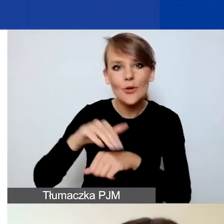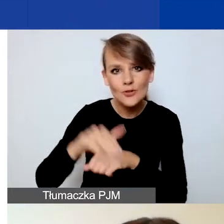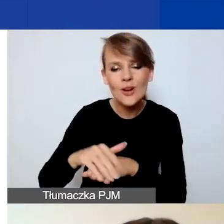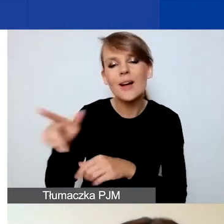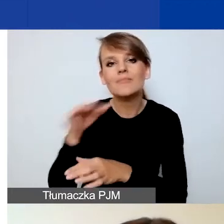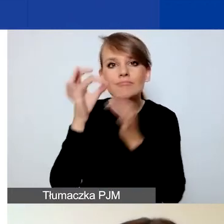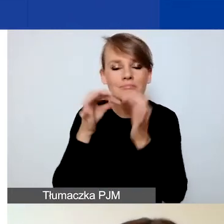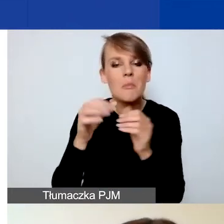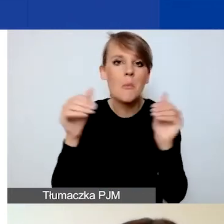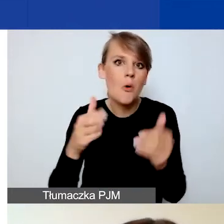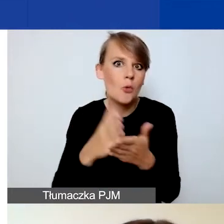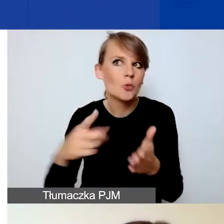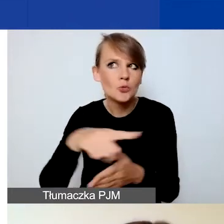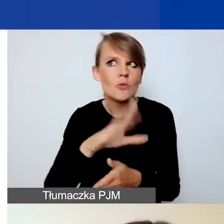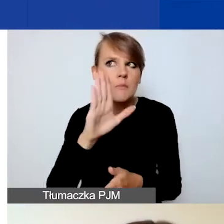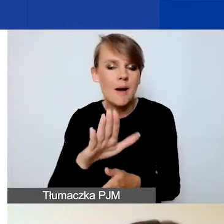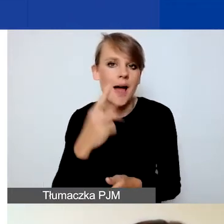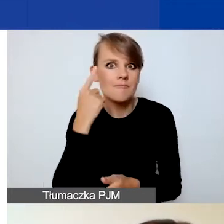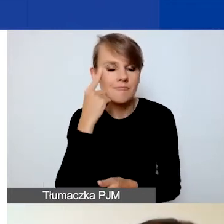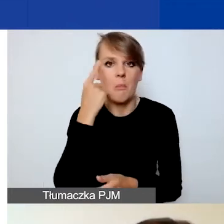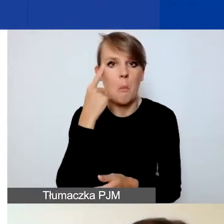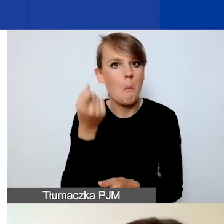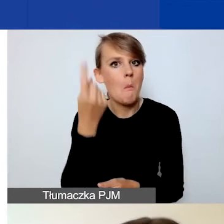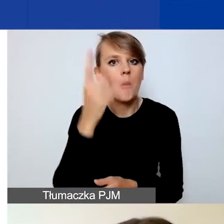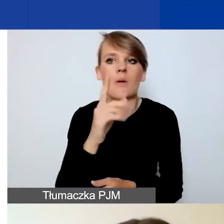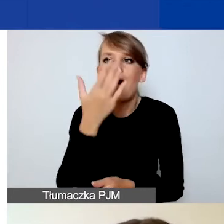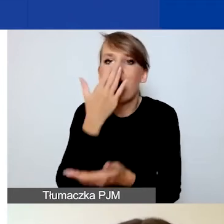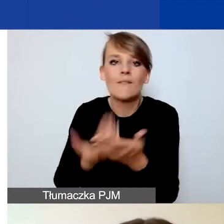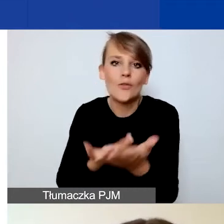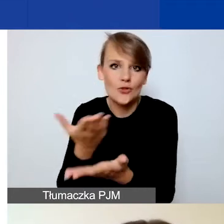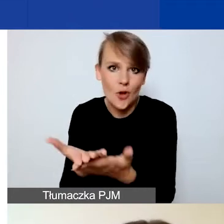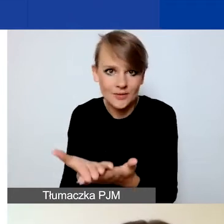które można złożyć w tym konkursie. Natomiast ja opowiem, w jaką formę trzeba je ubrać,